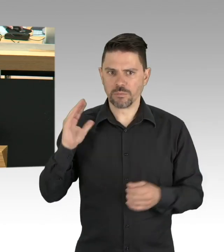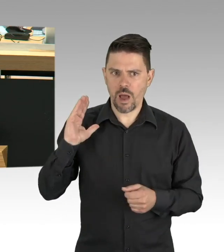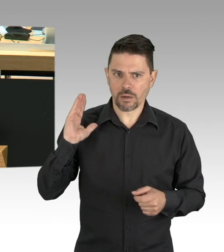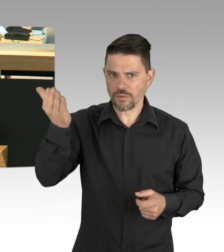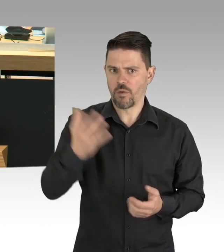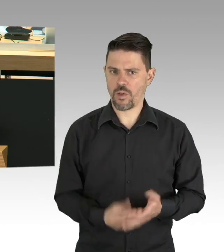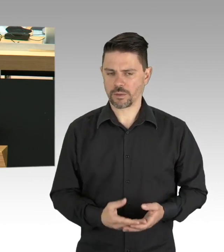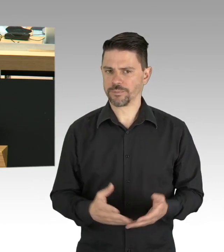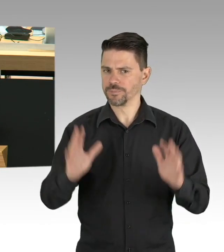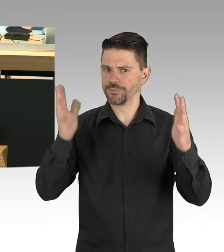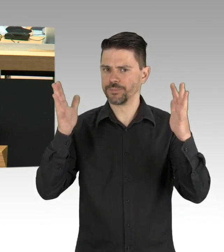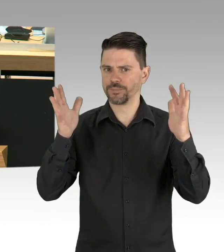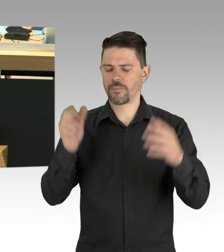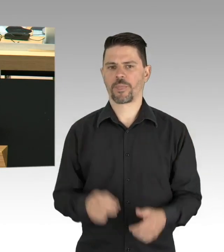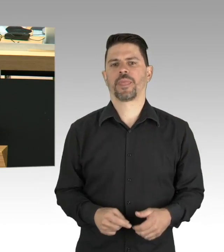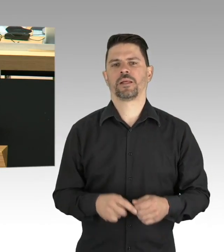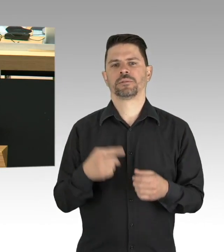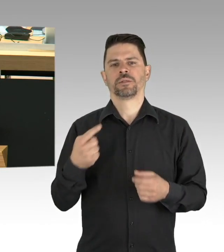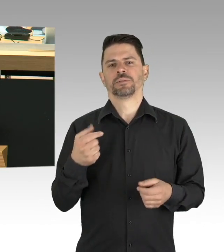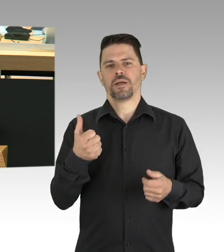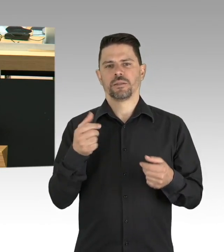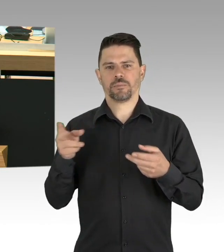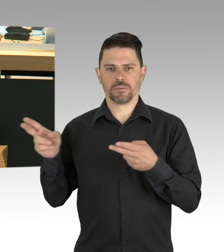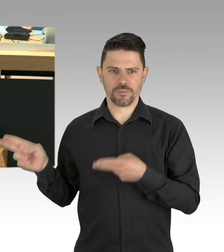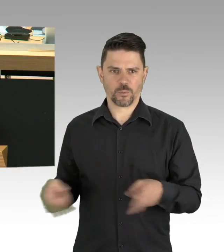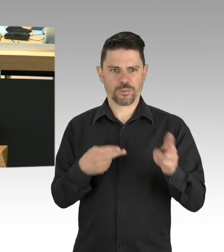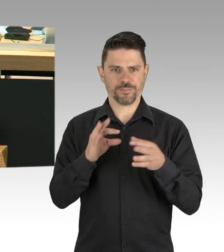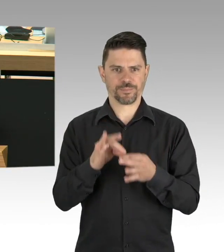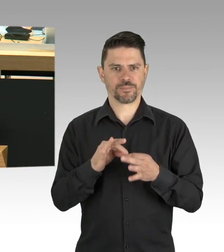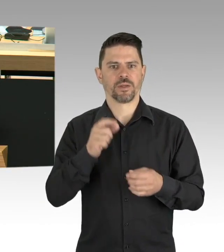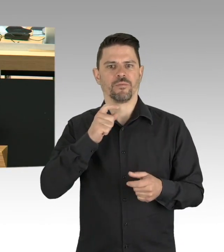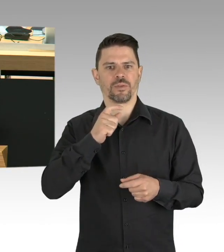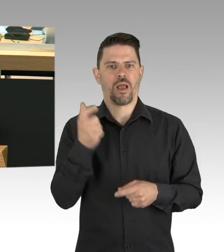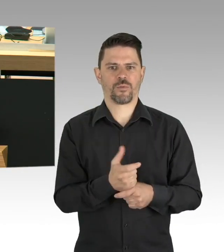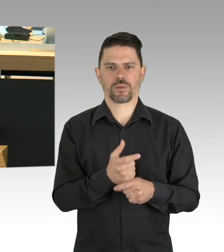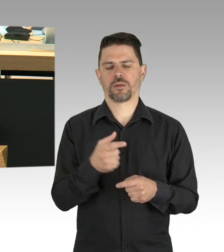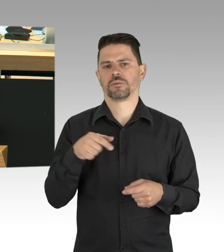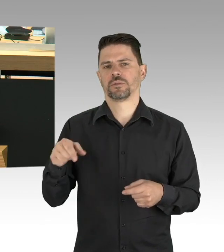Sie haben damit Leben gerettet und das verdient unser aller Dank, meine Damen und Herren.